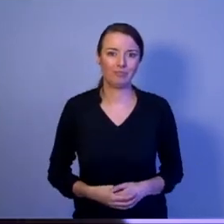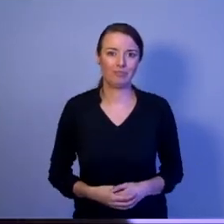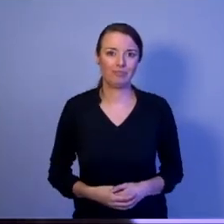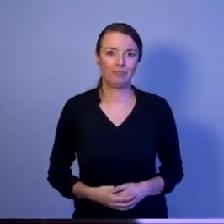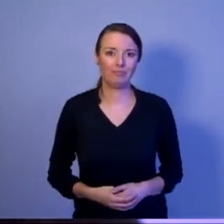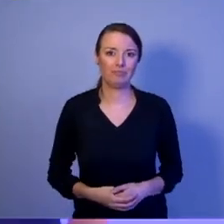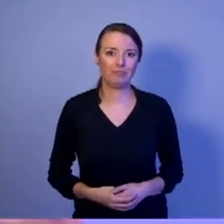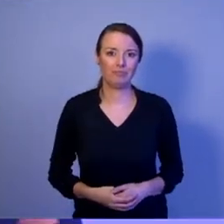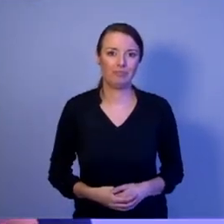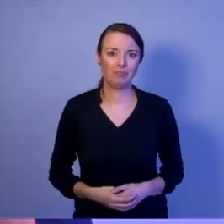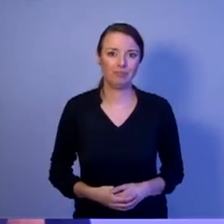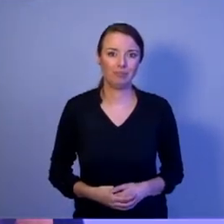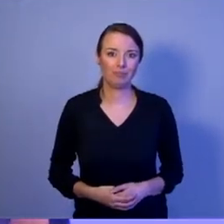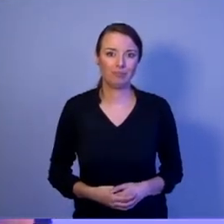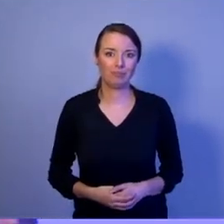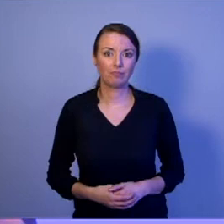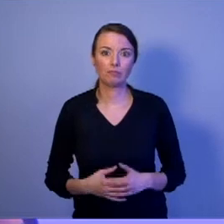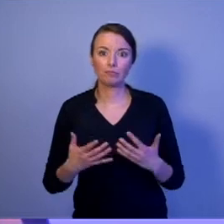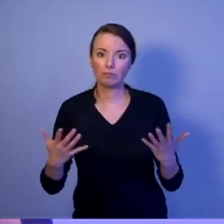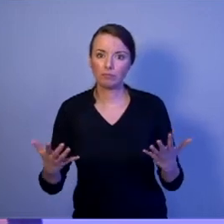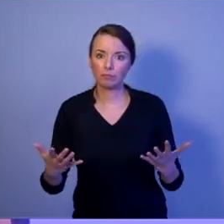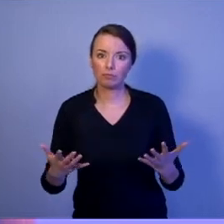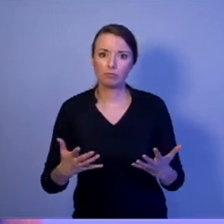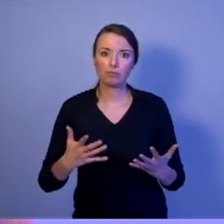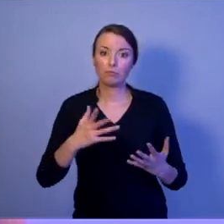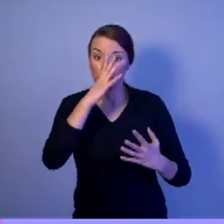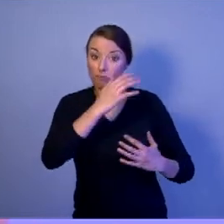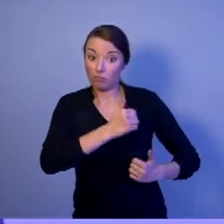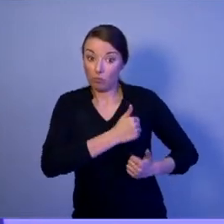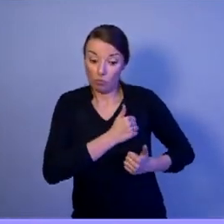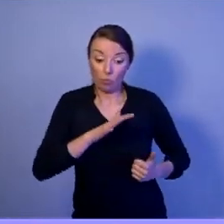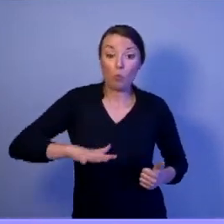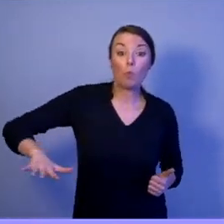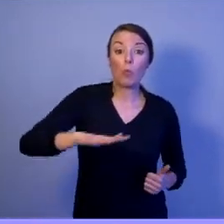Czy siły zbrojne Rzeczypospolitej Polskiej XXI wieku